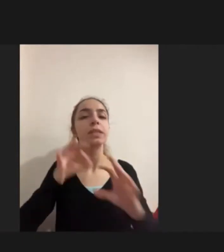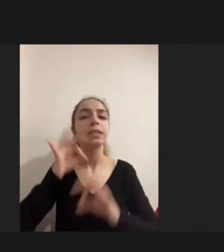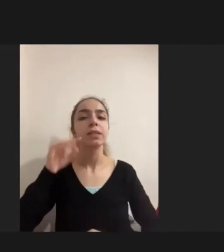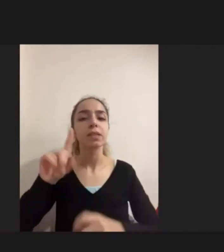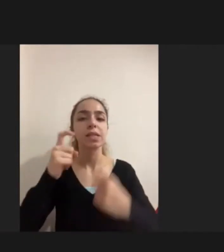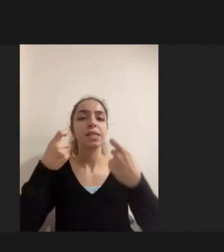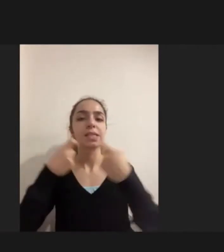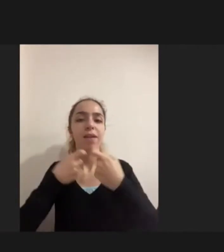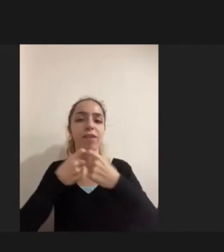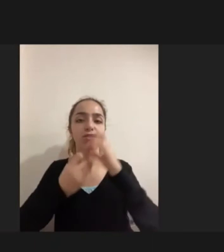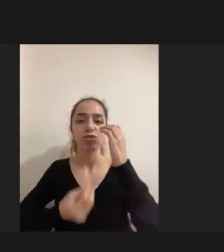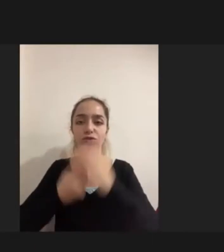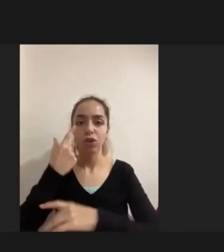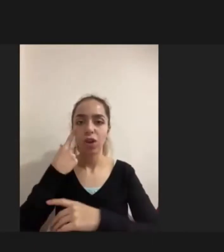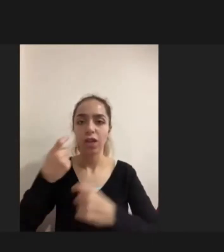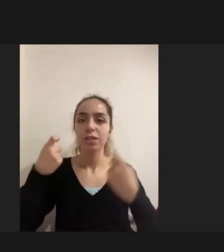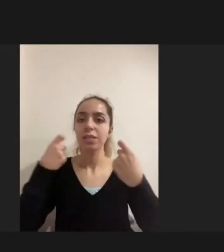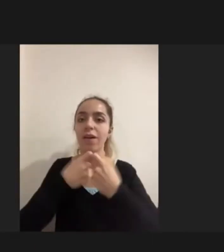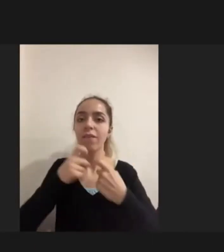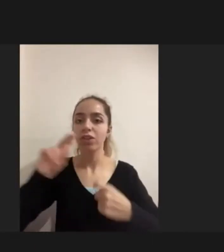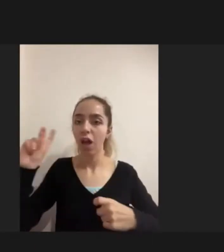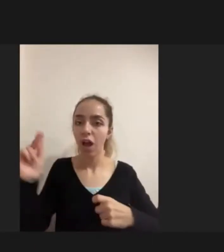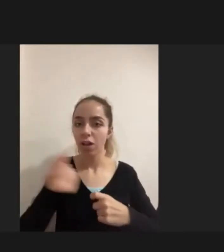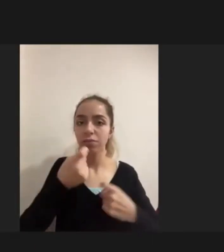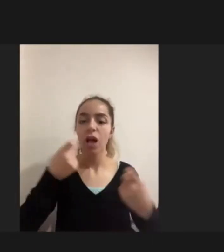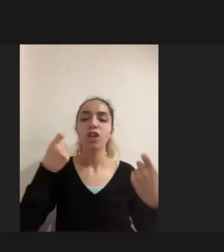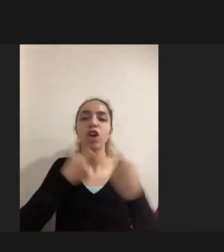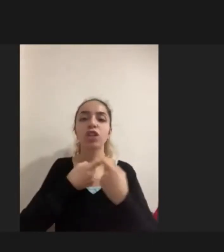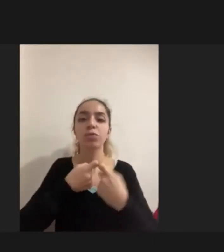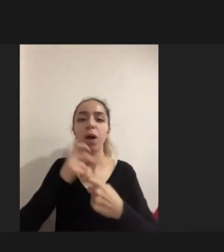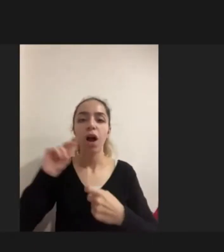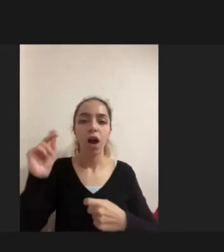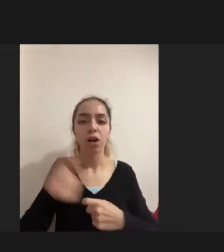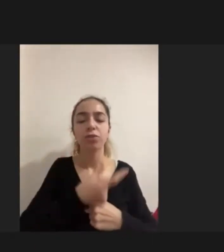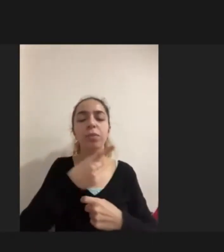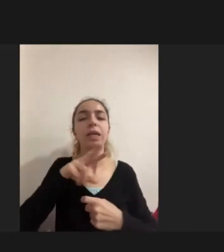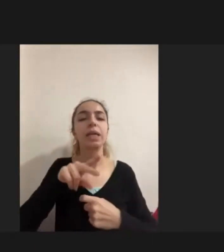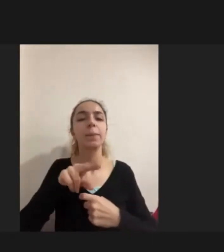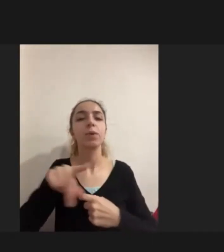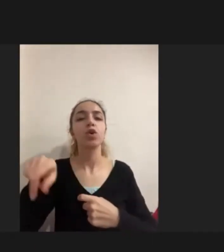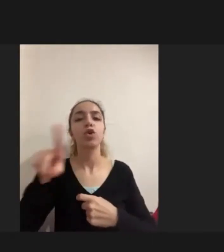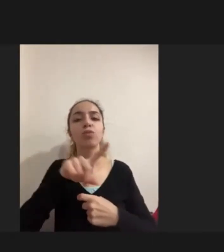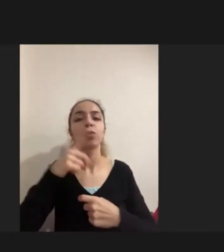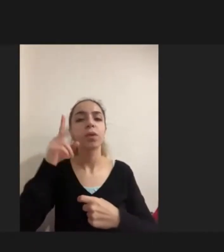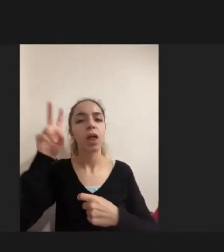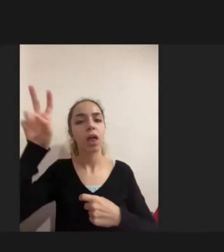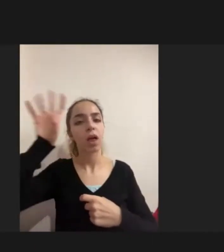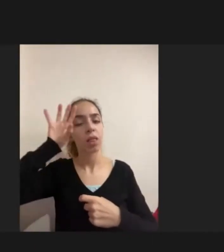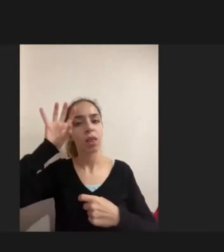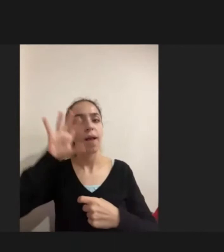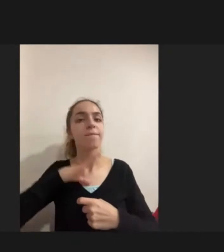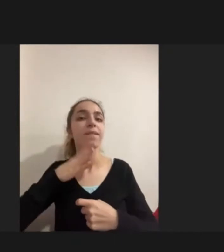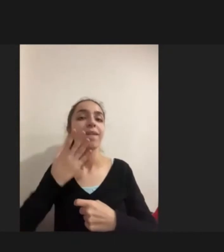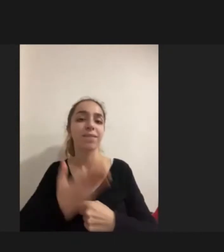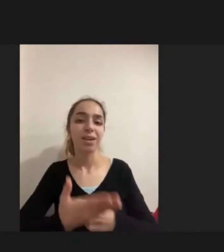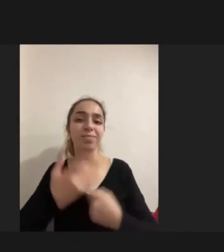Savaştan kaçma, çatışmadan, zulümden kaçmanın yarattığı bir travma vardı zaten Bu kaçma